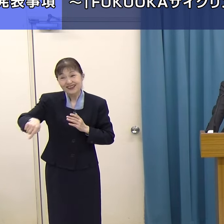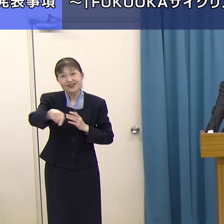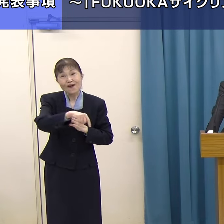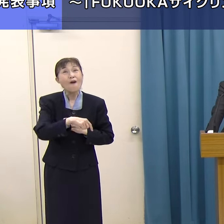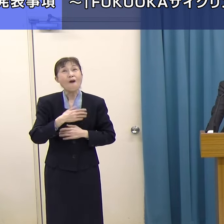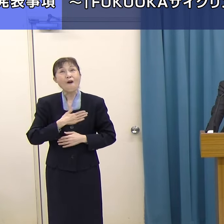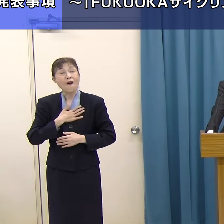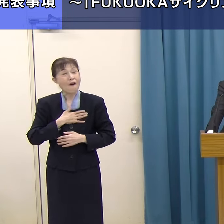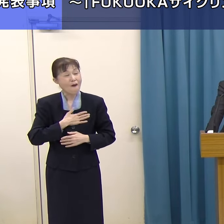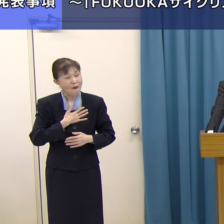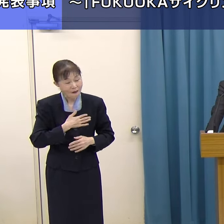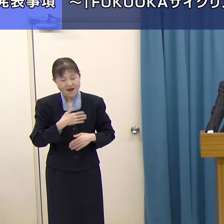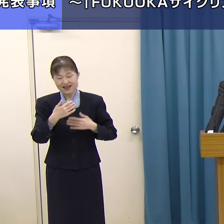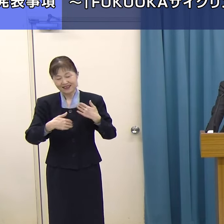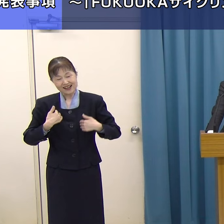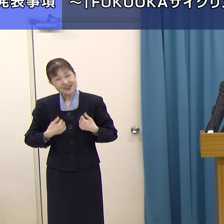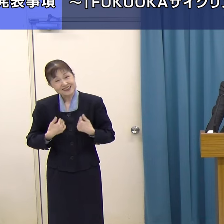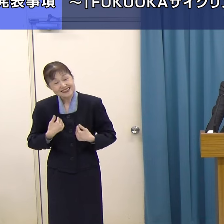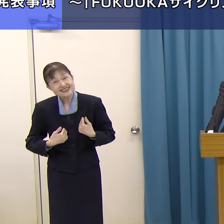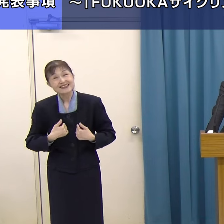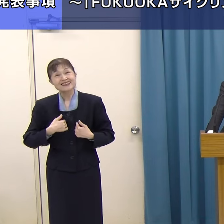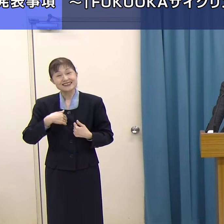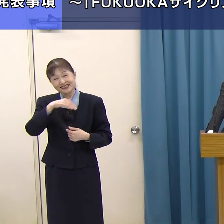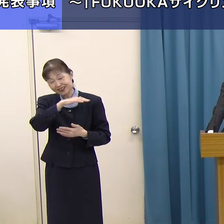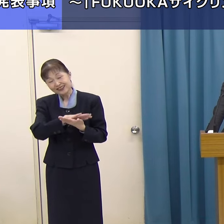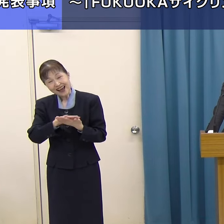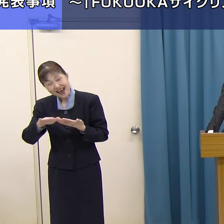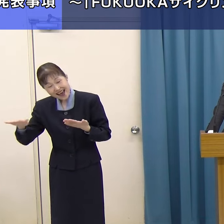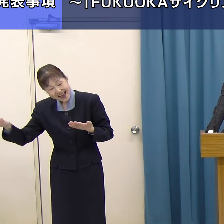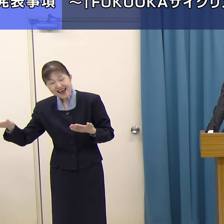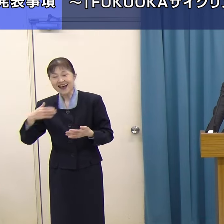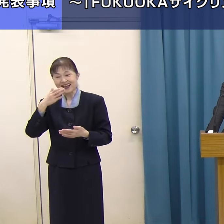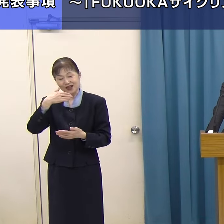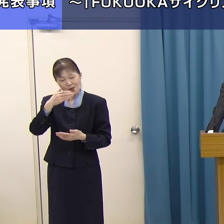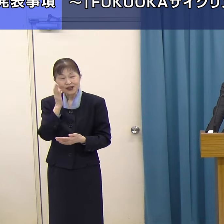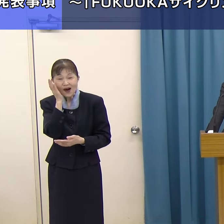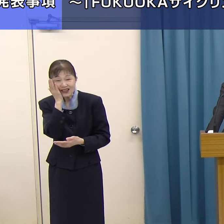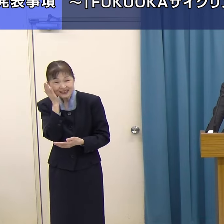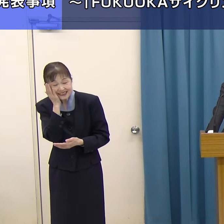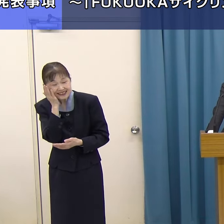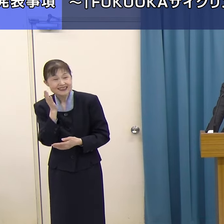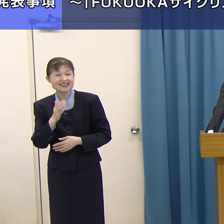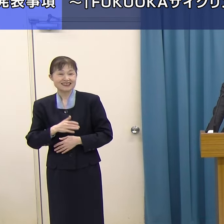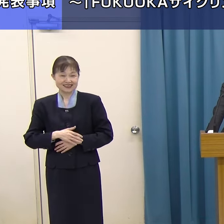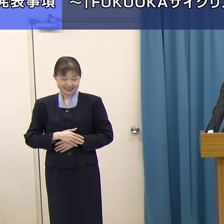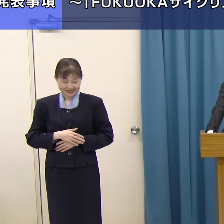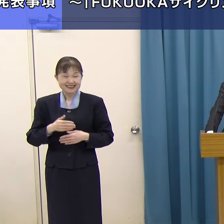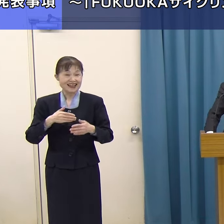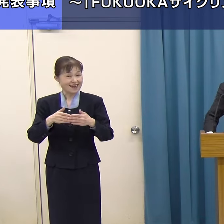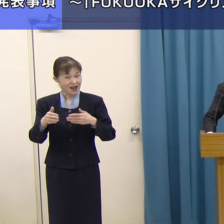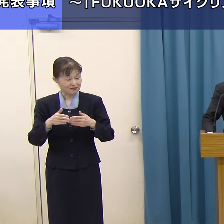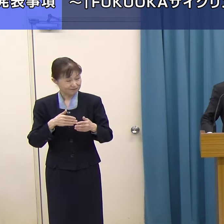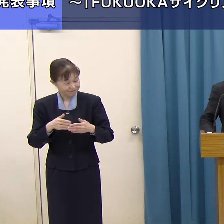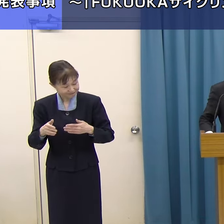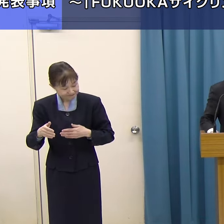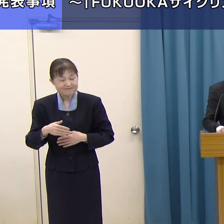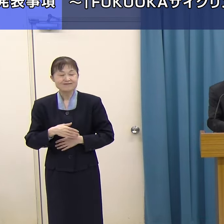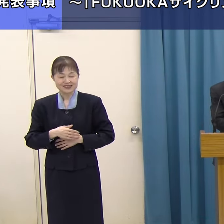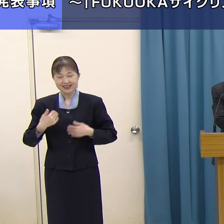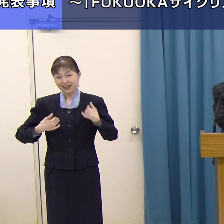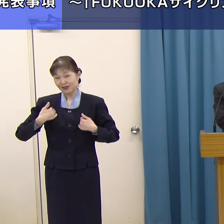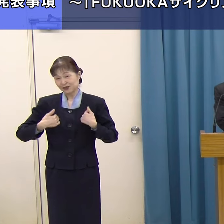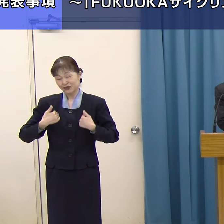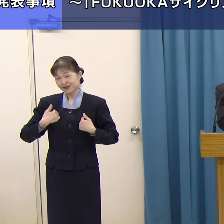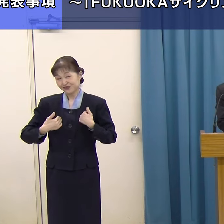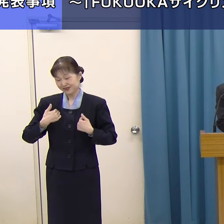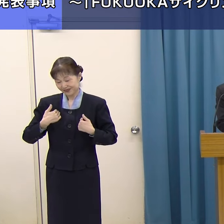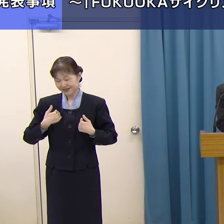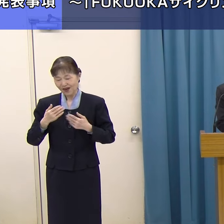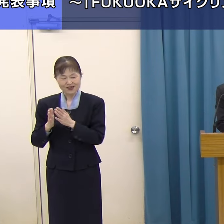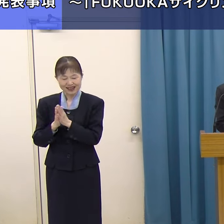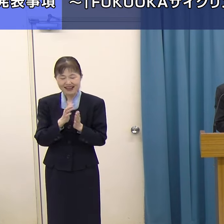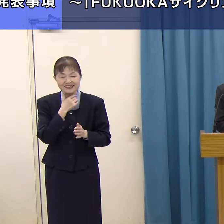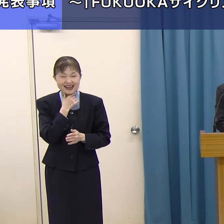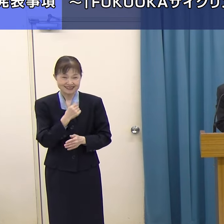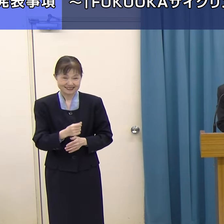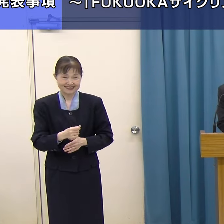県内の美しい風景、そして食の王国福岡の魅力、そういったものを大いに楽しんでいただきたいというふうに思っています。